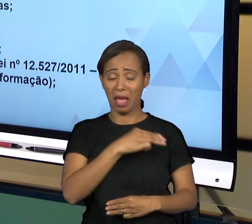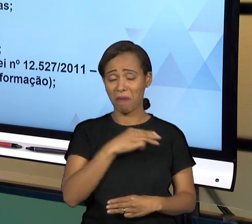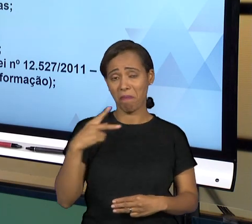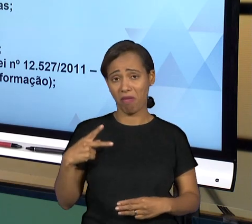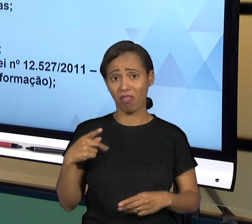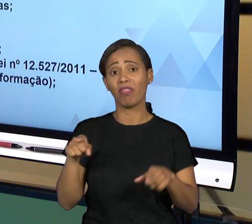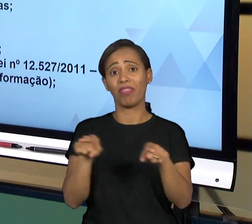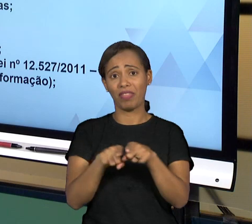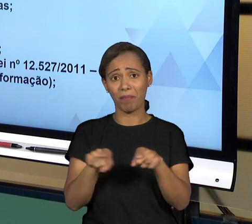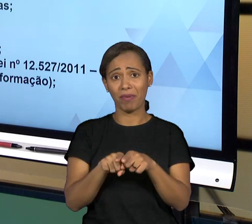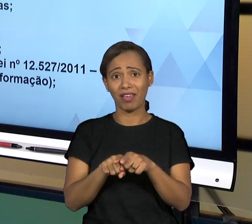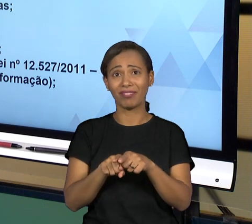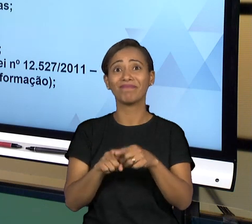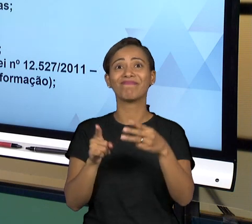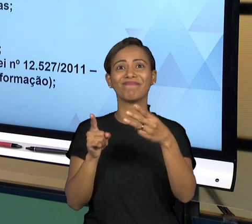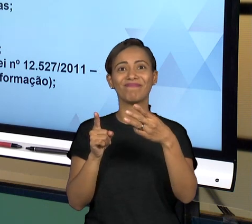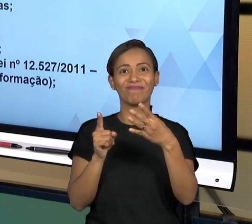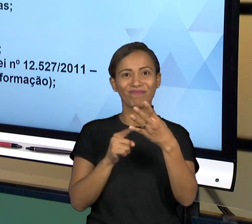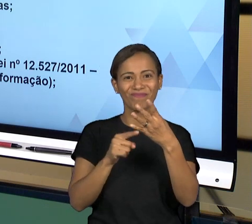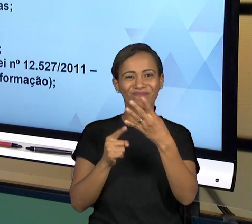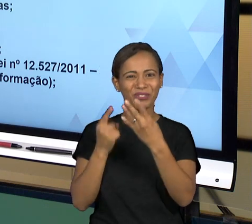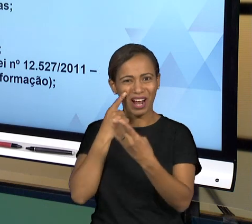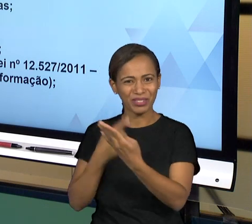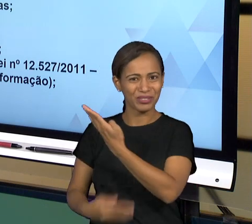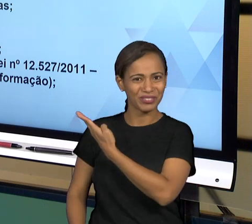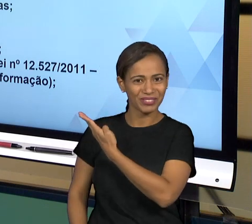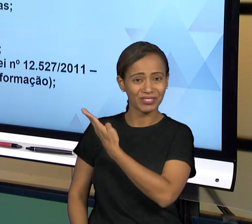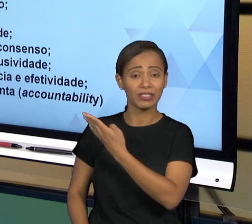TERRITÓRIO NACIONAL. O MINISTÉRIO PÚBLICO POR